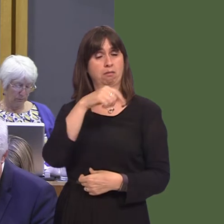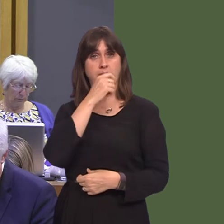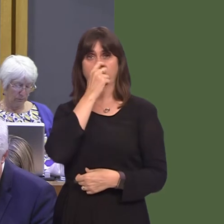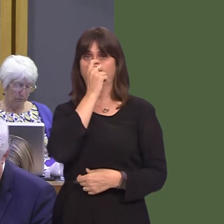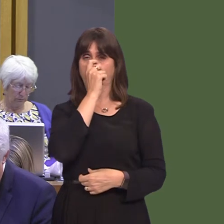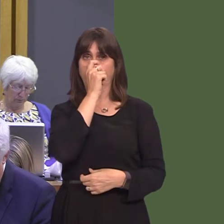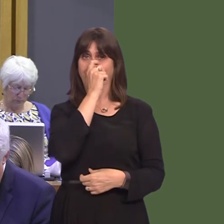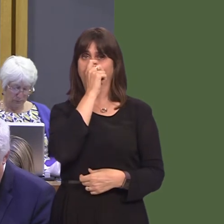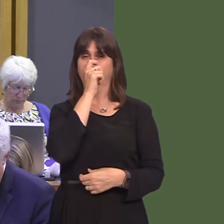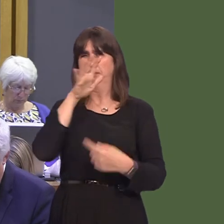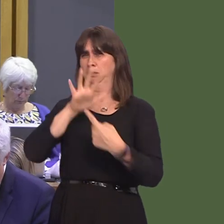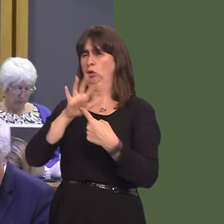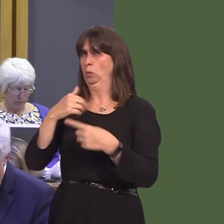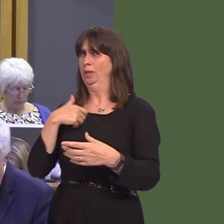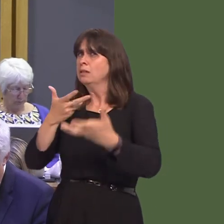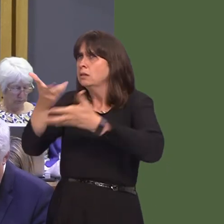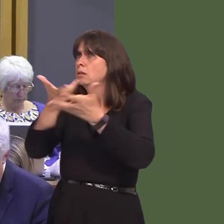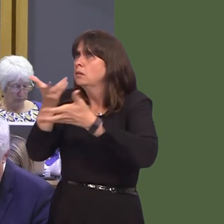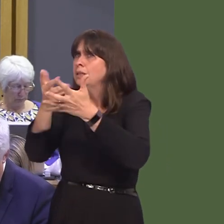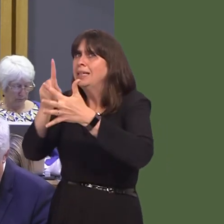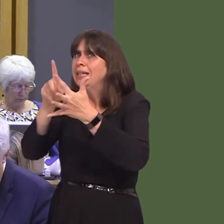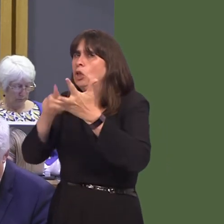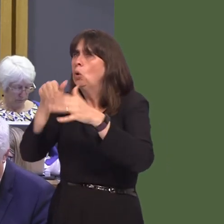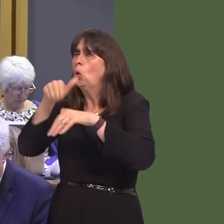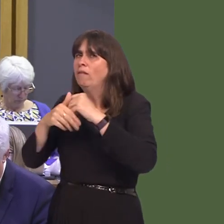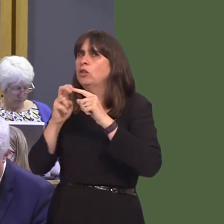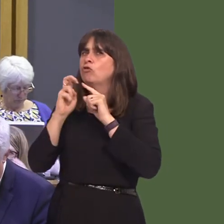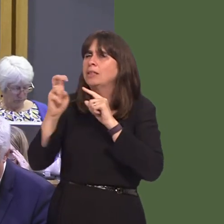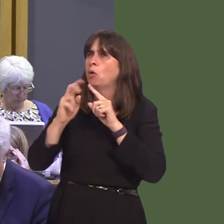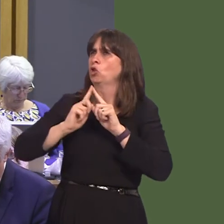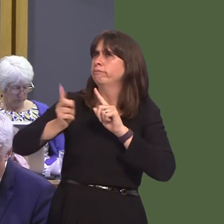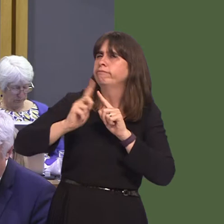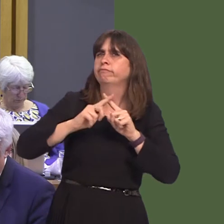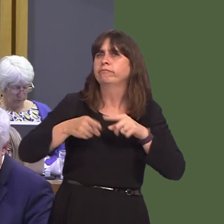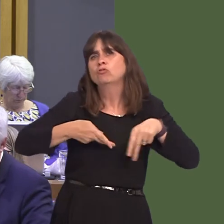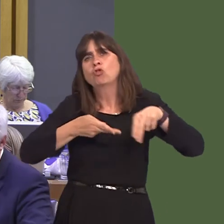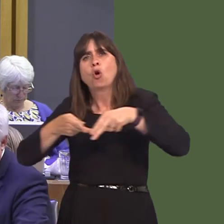with the EU on improvements to our major transport infrastructureóour roads, rails, airports